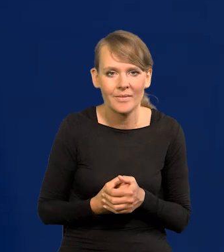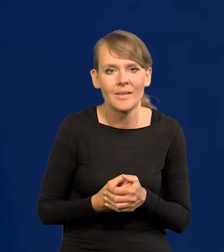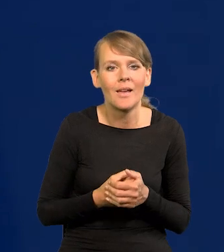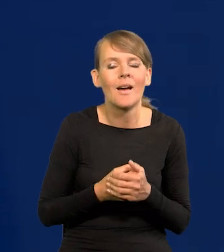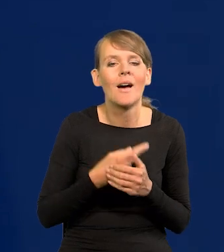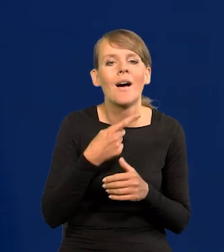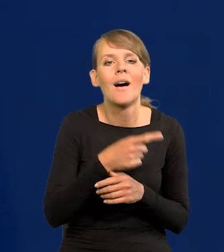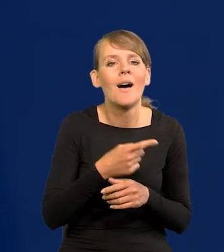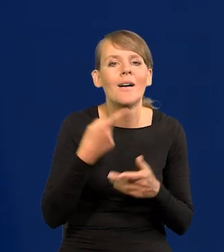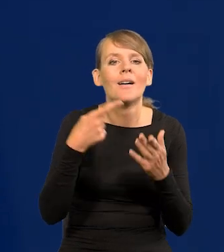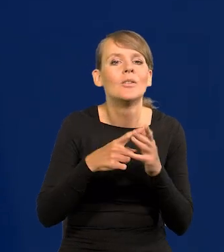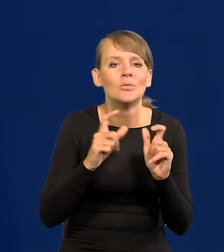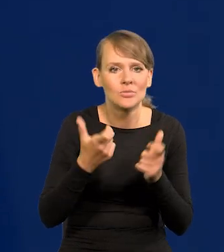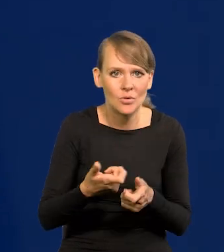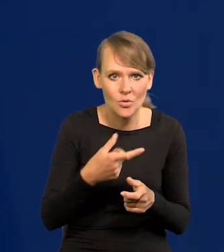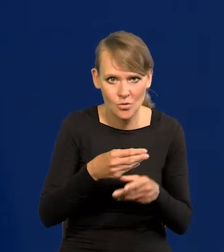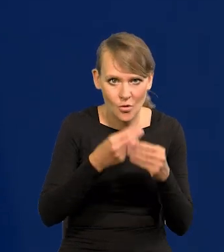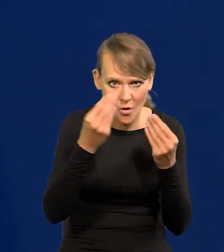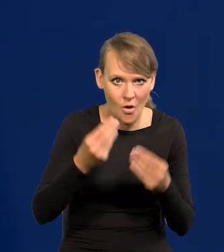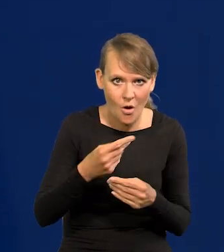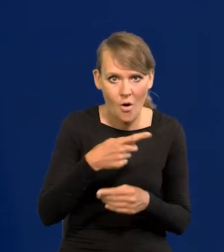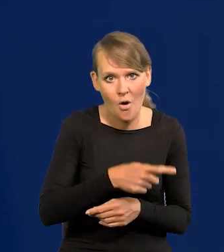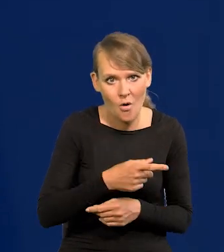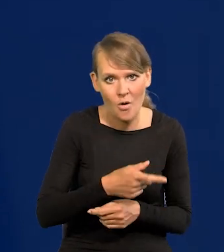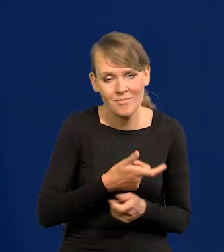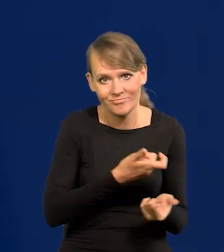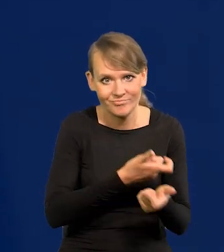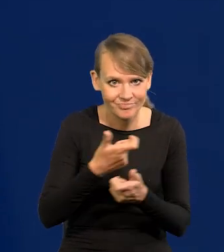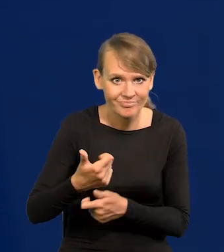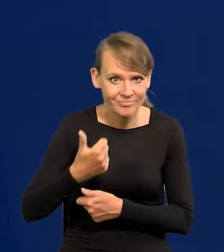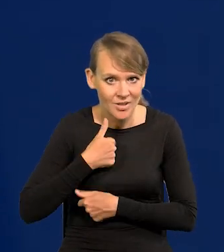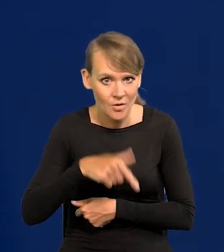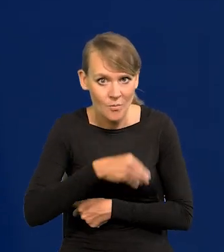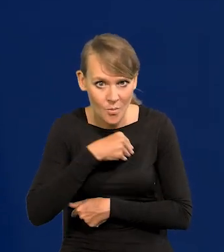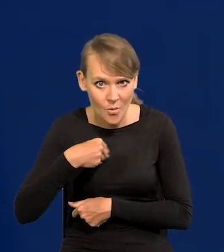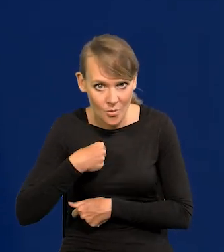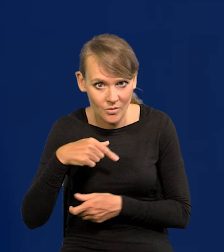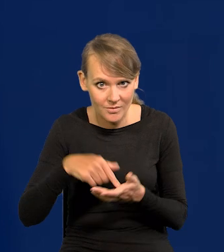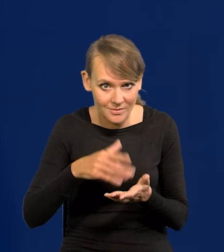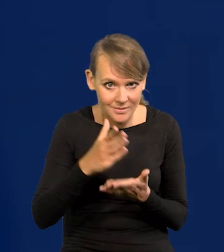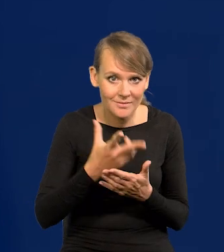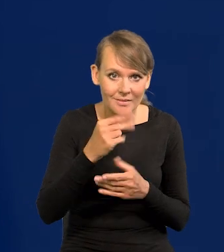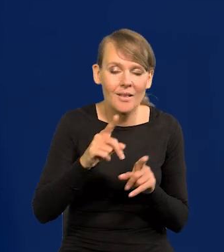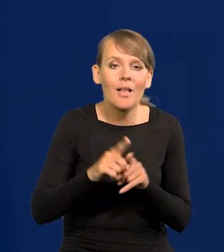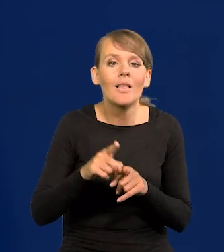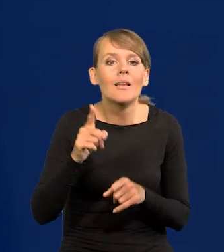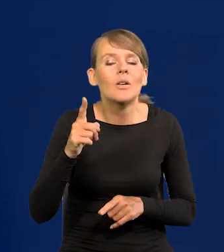przecież są kierowane nie na rozwój przemysłu zbrojeniowego w Polsce, to też, ale na zakupy szybkiego uzbrojenia za granicą.